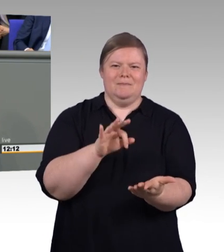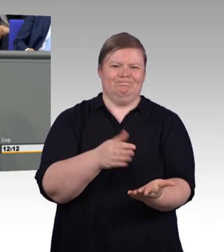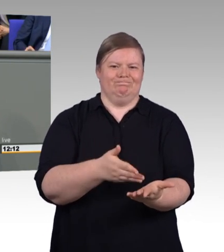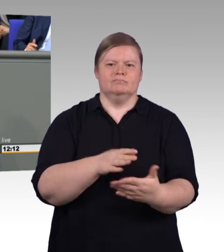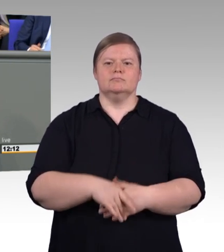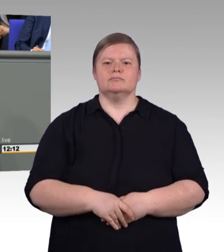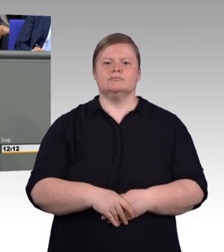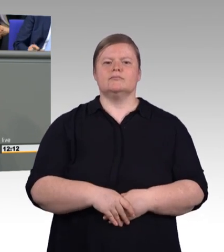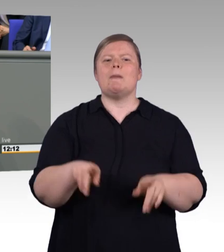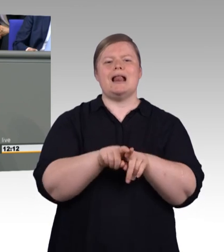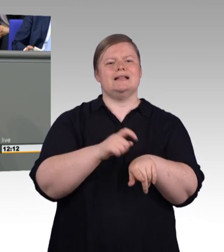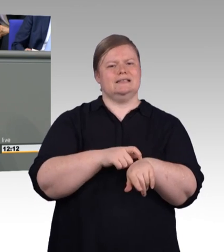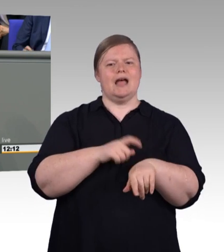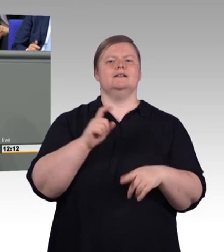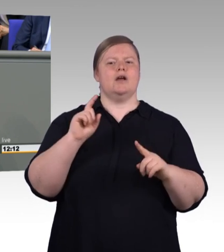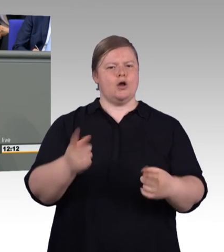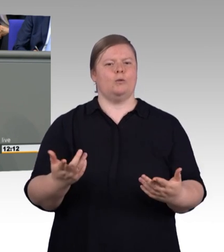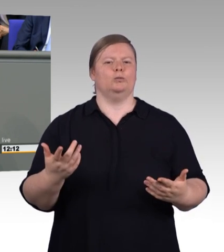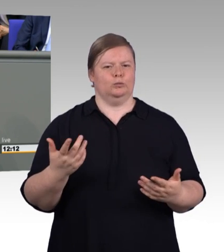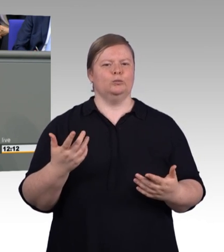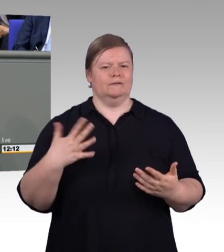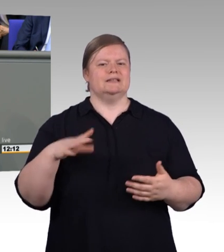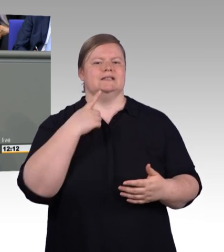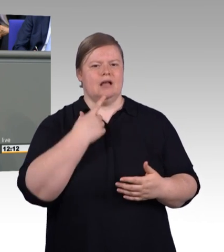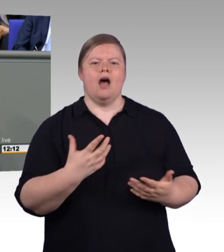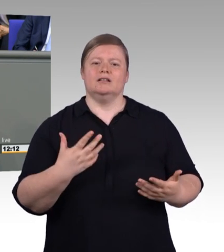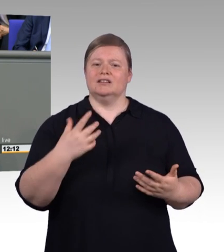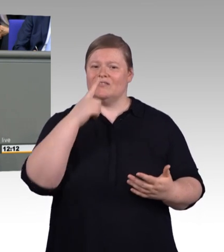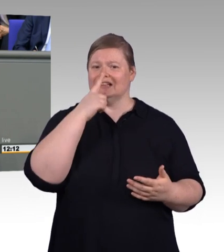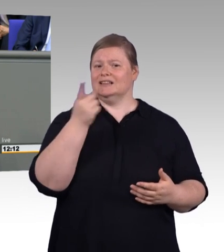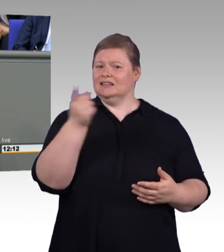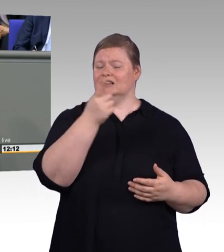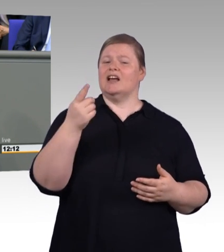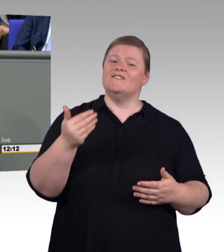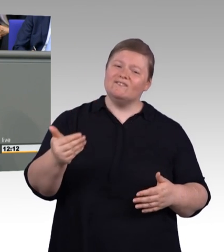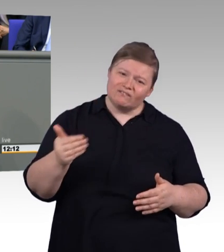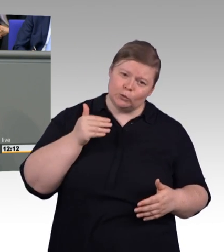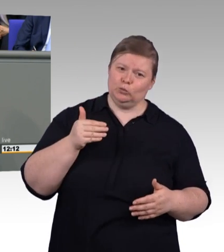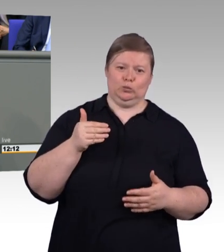dann zeigt es das zugleich und das ist wieder Trost für die Sozialpartner, dass für 95 Prozent an dieser Stelle